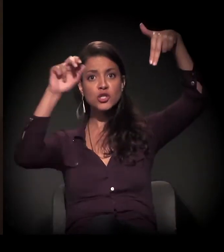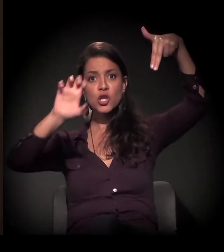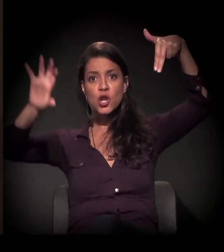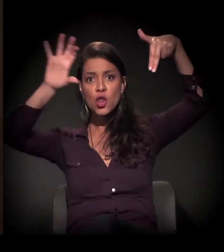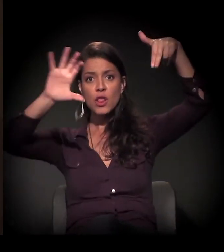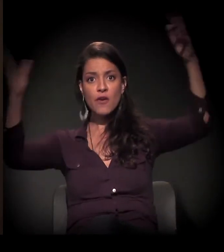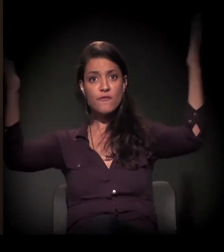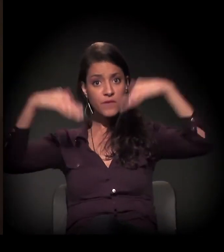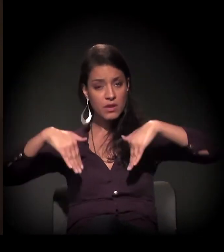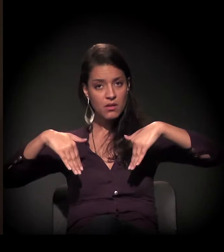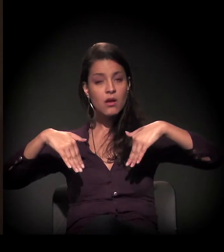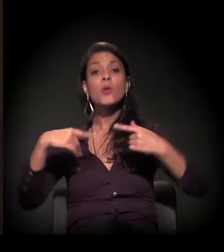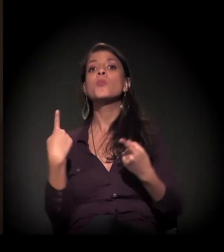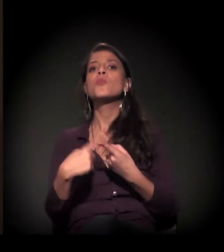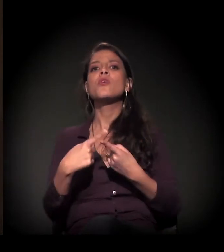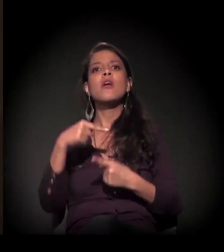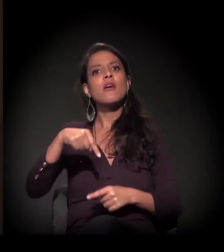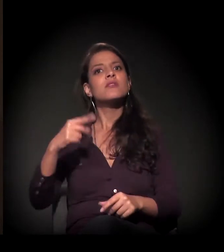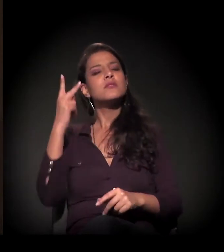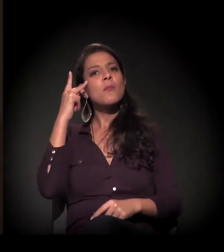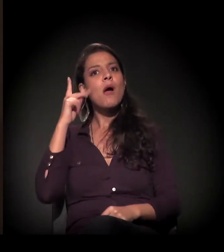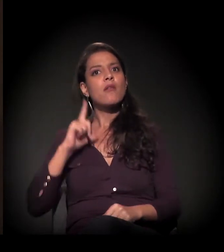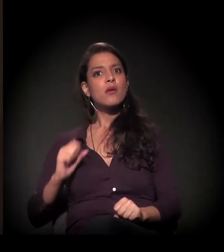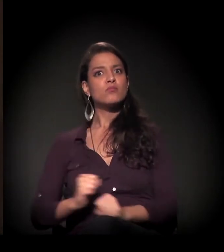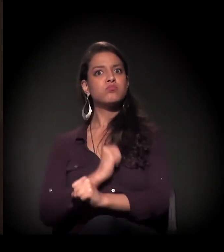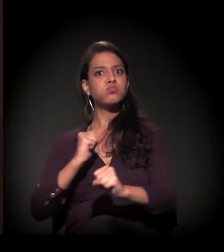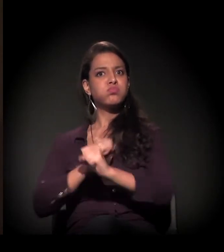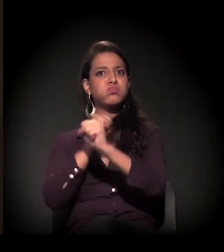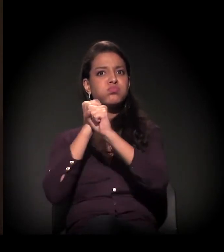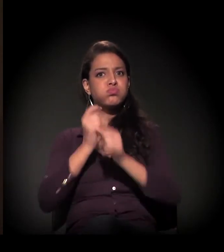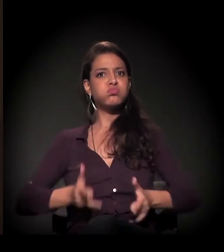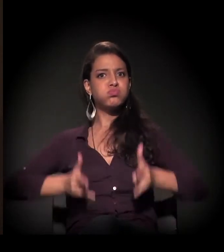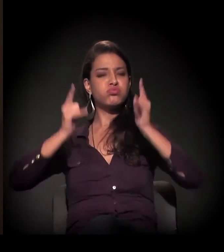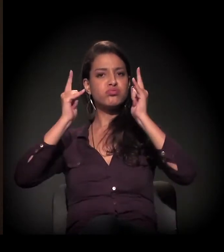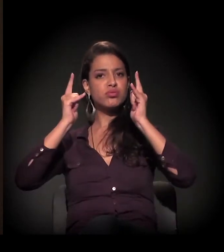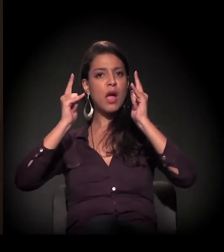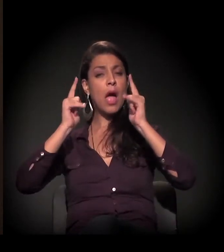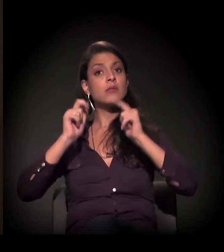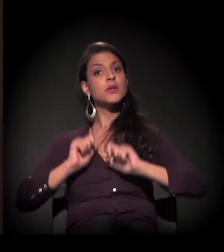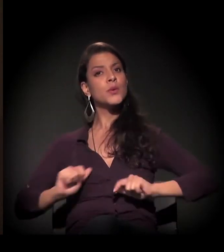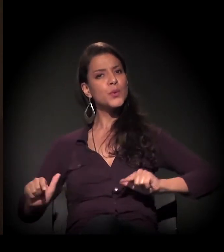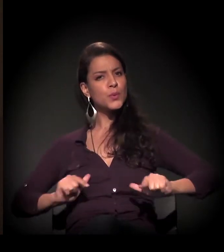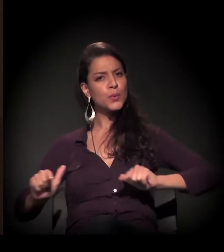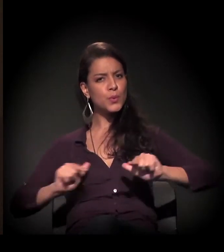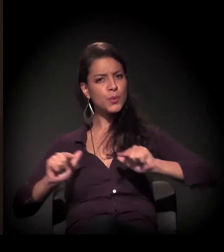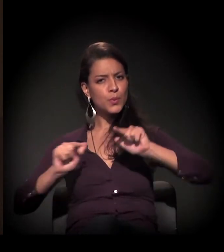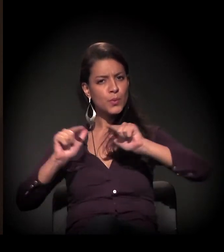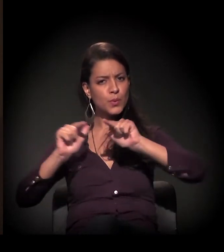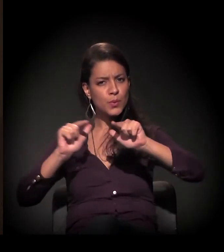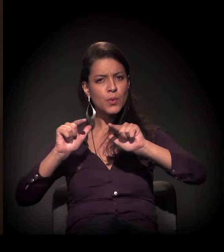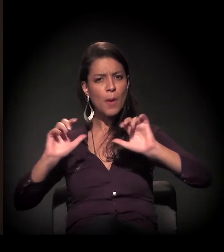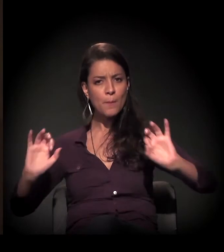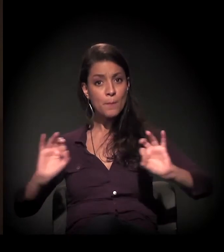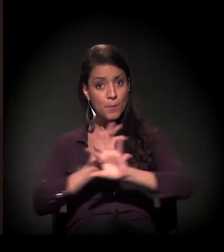vinha por causa da construção civil em São Paulo, e, quando terminava aquela construção civil,